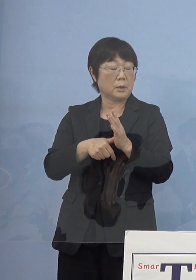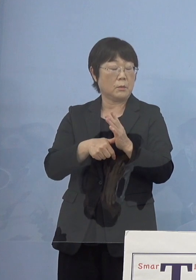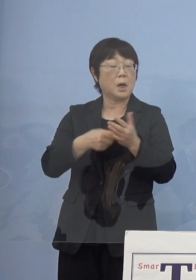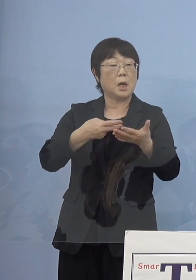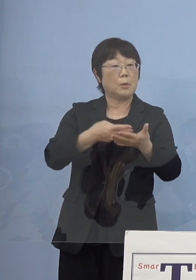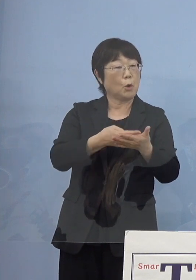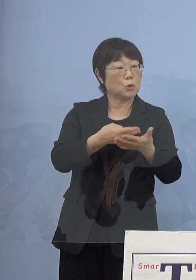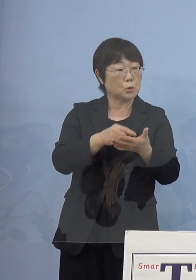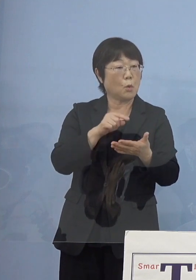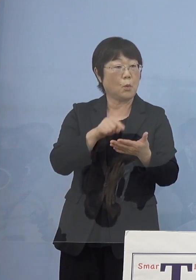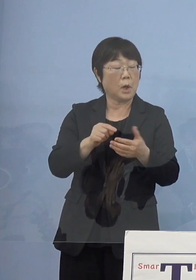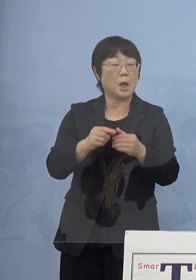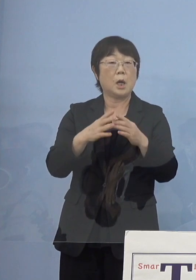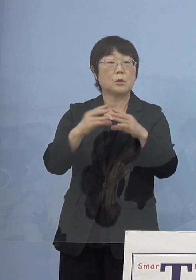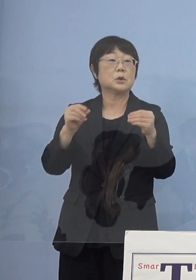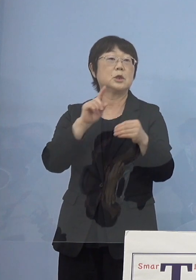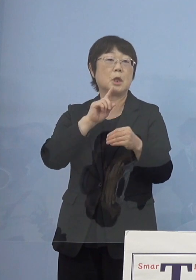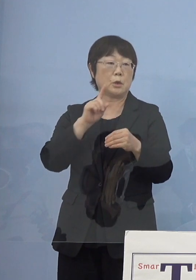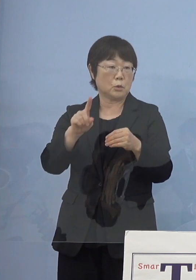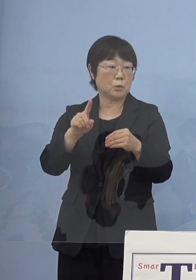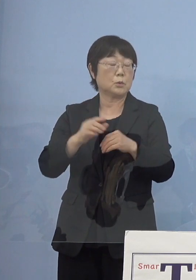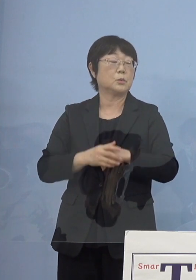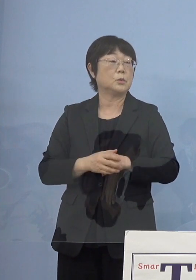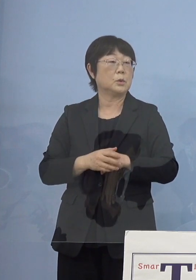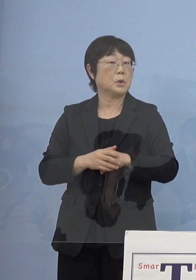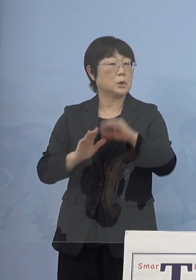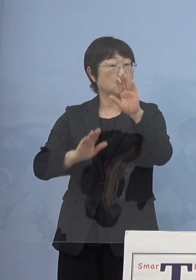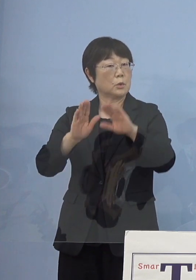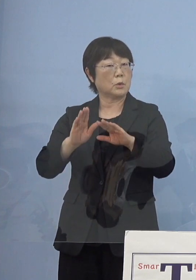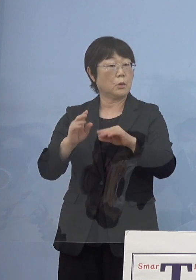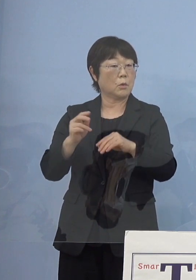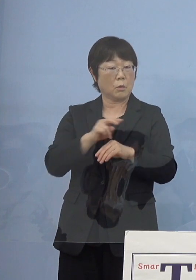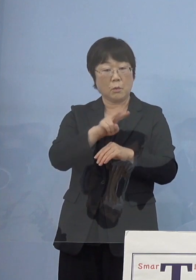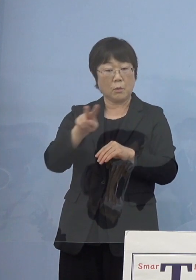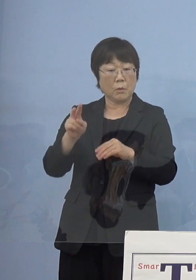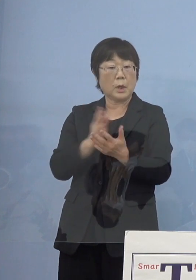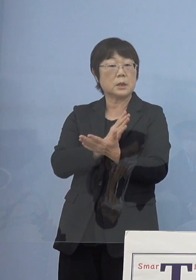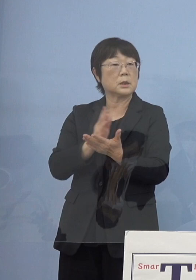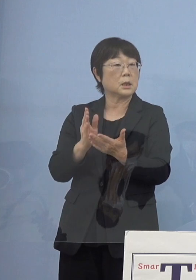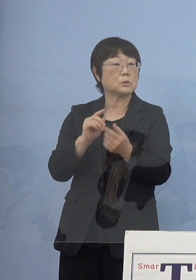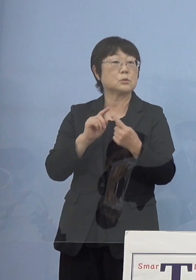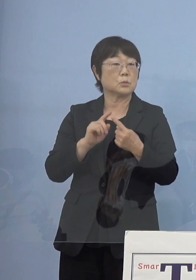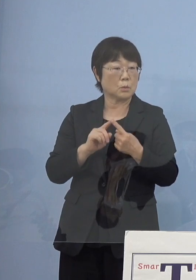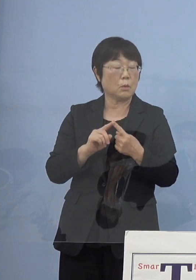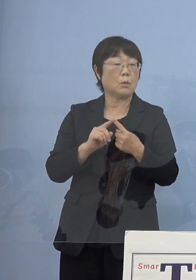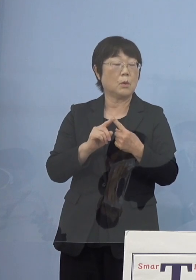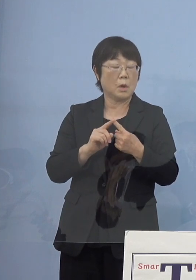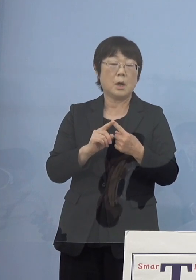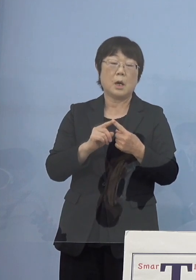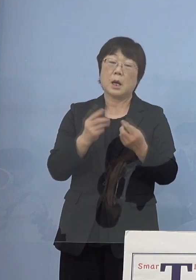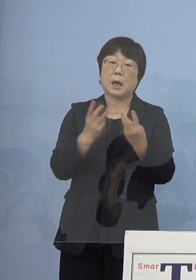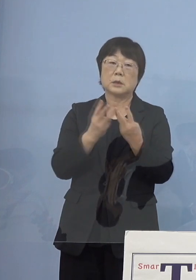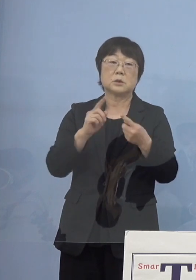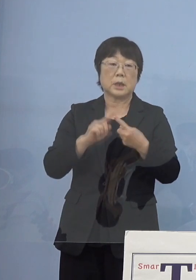国で言われているそういった状況から見ていくと ほぼほぼ足りている部分はあるんですが